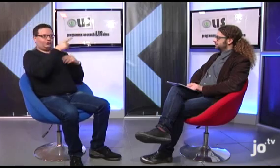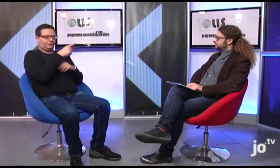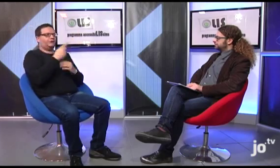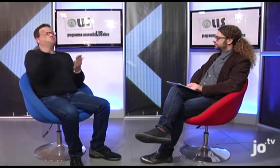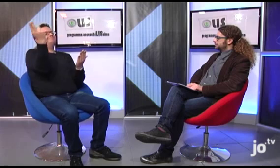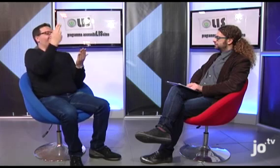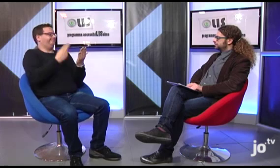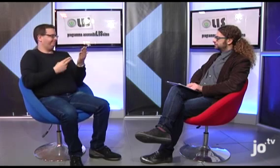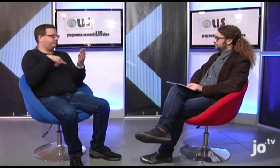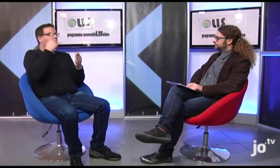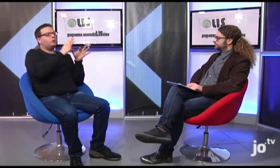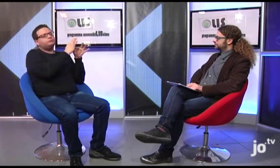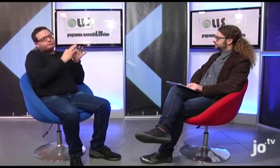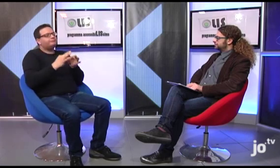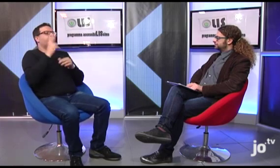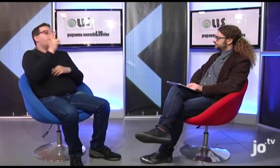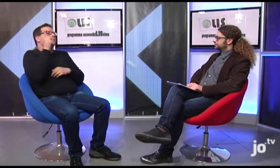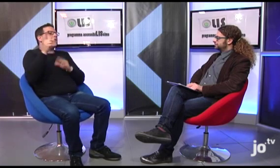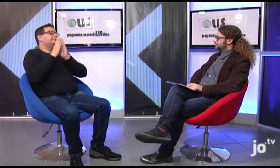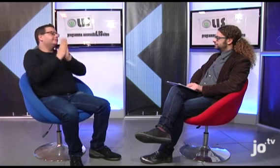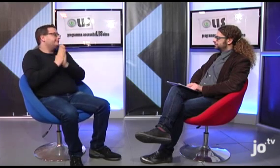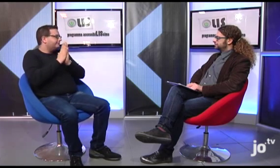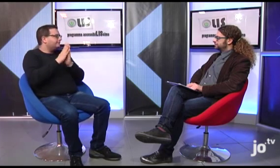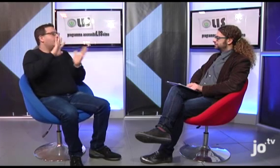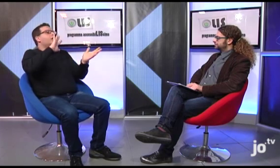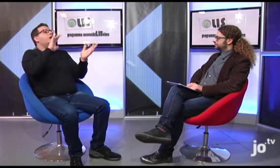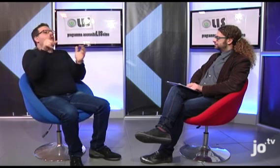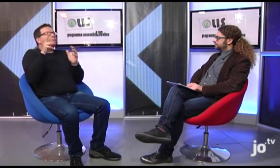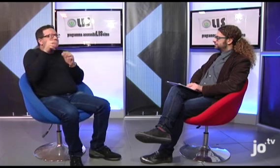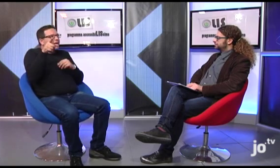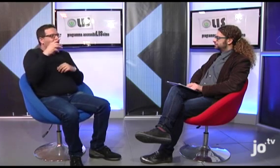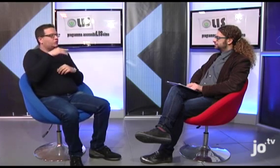che emana dei raggi di diverso colore e sembra che Papa Giovanni Paolo II, proprio mentre pregava davanti a questo dipinto,